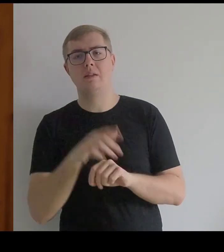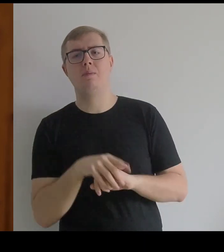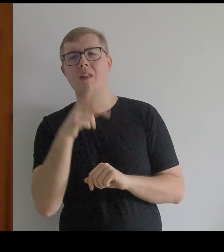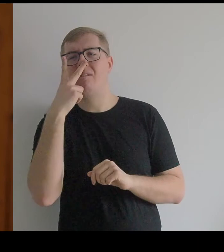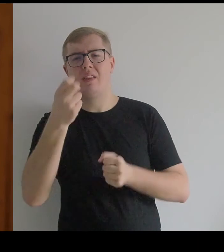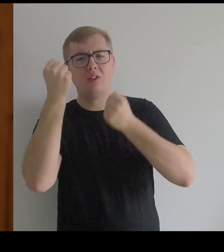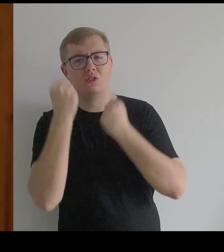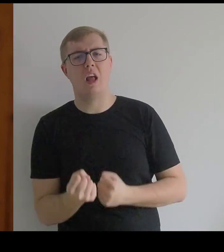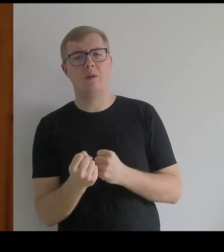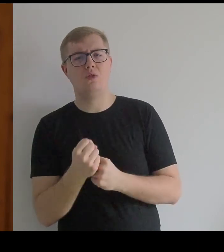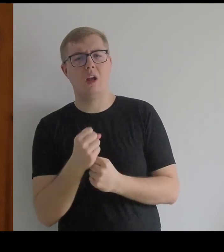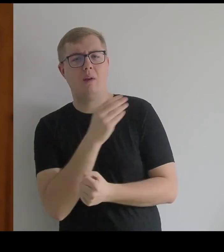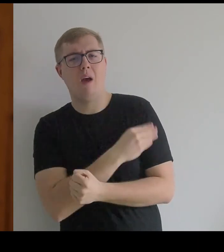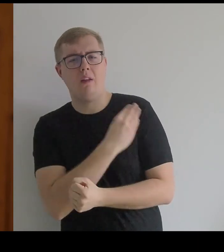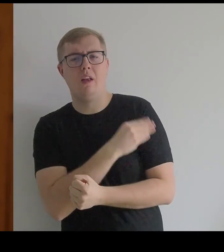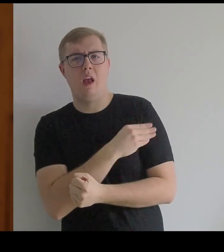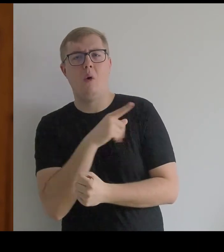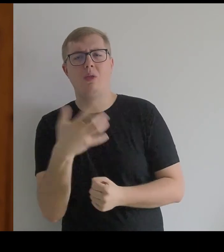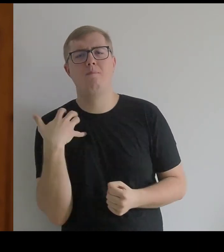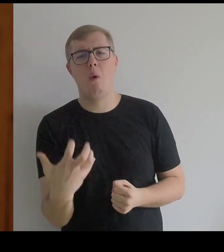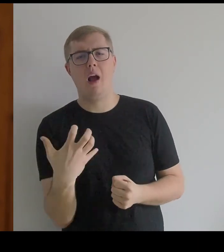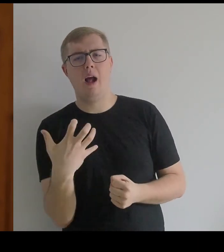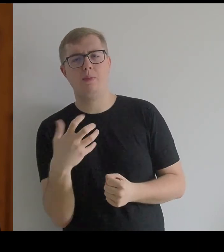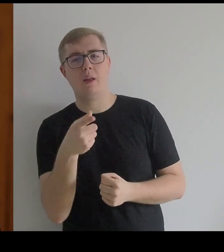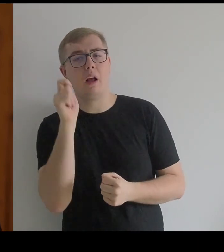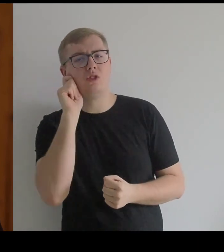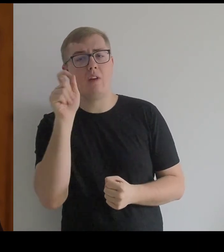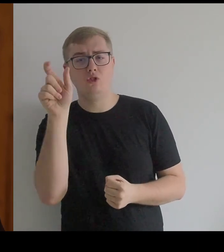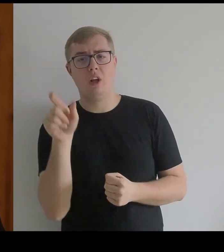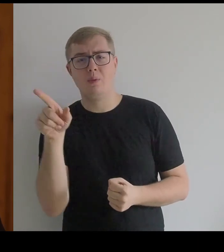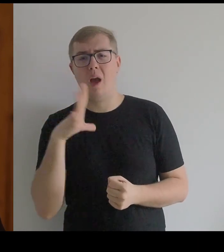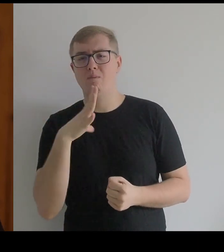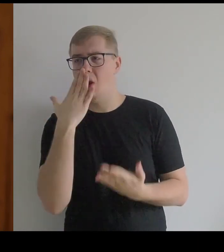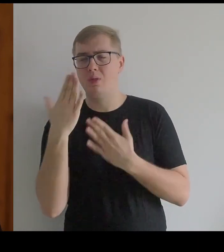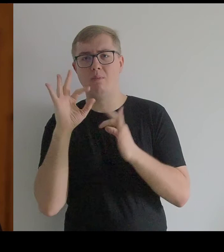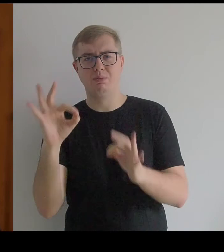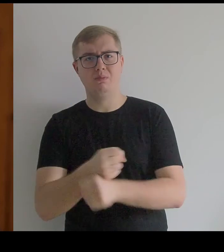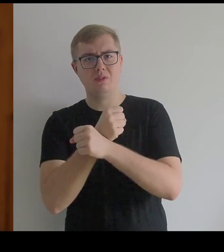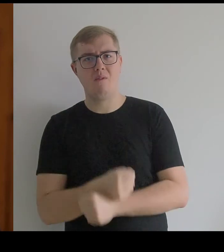Widać jak one są bogate i jak ta dziewczyna była zupełnie zniewolona.